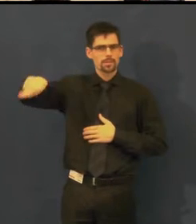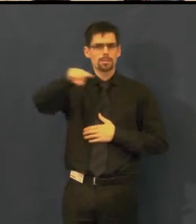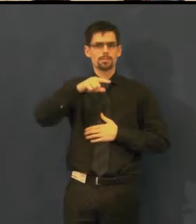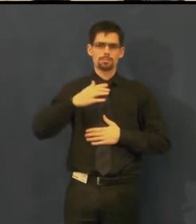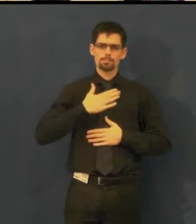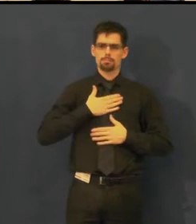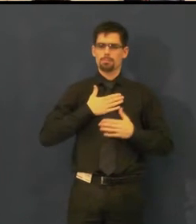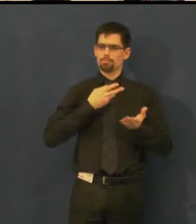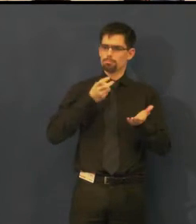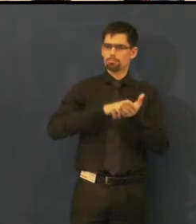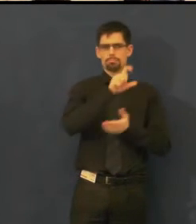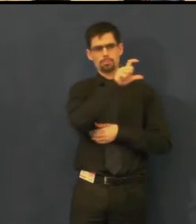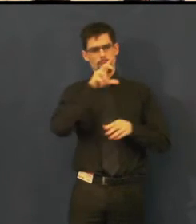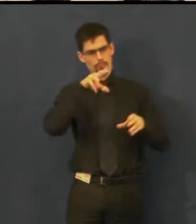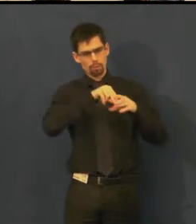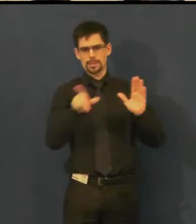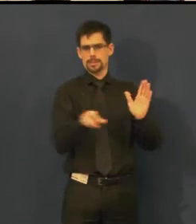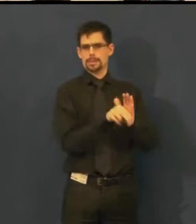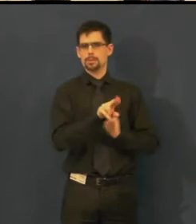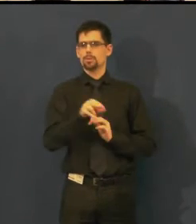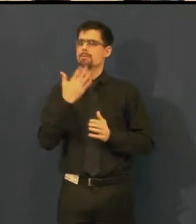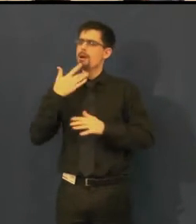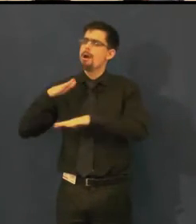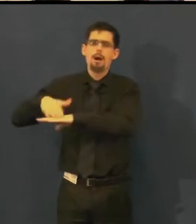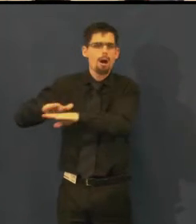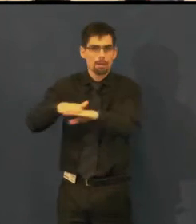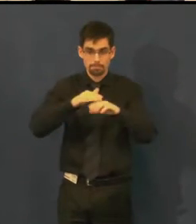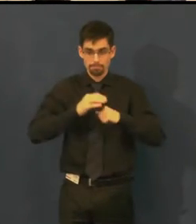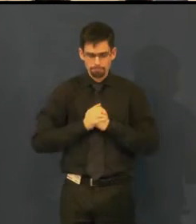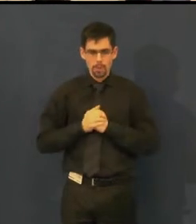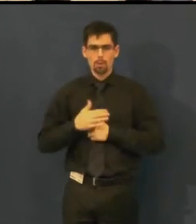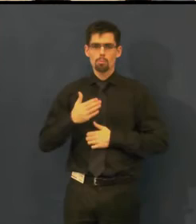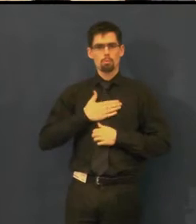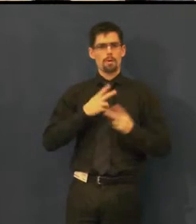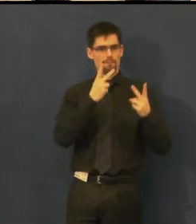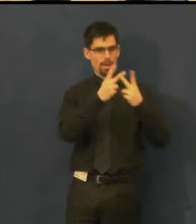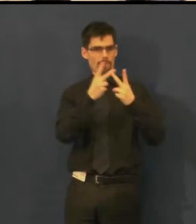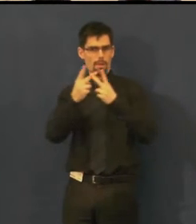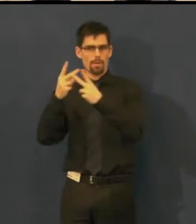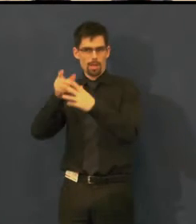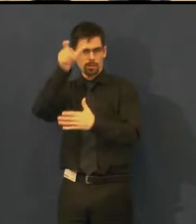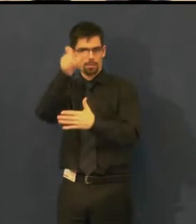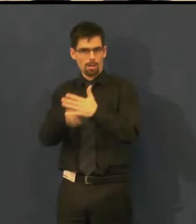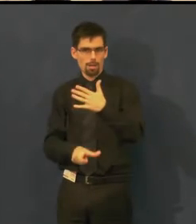Na webových stránkách Švandova divadla najdete v programu informaci,